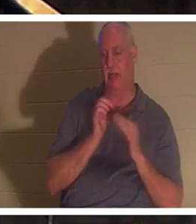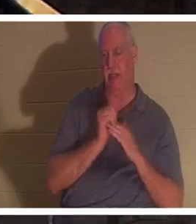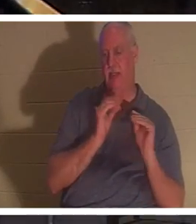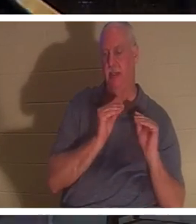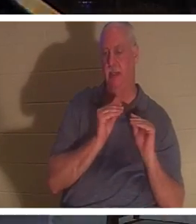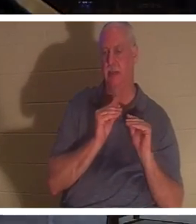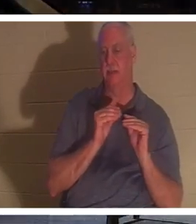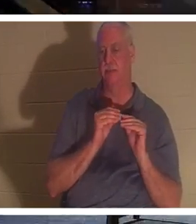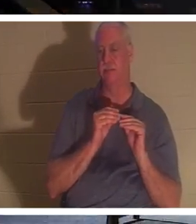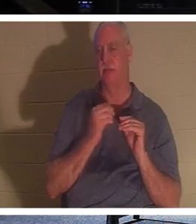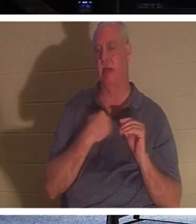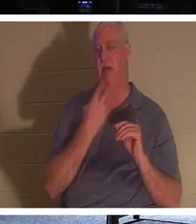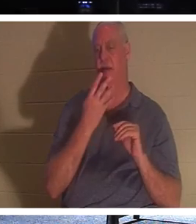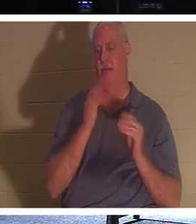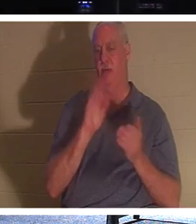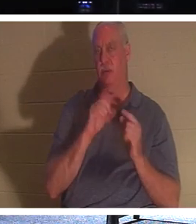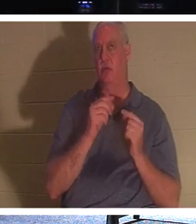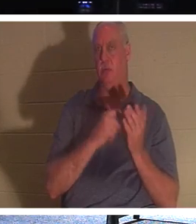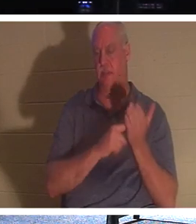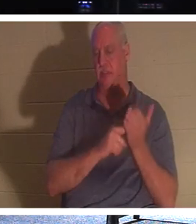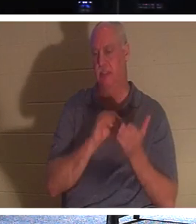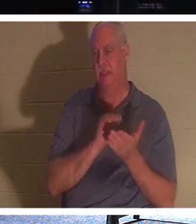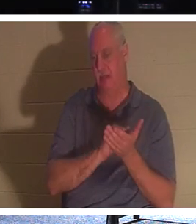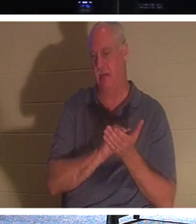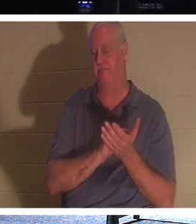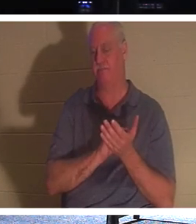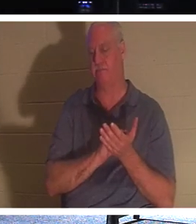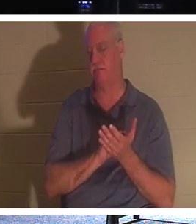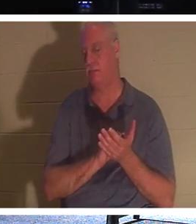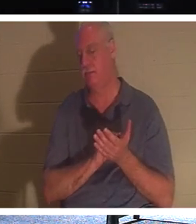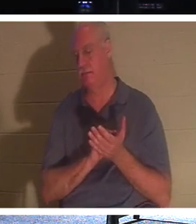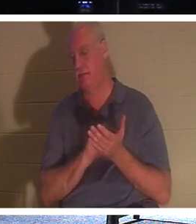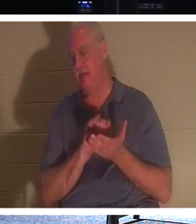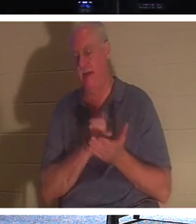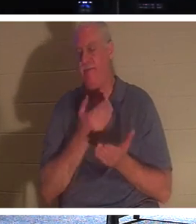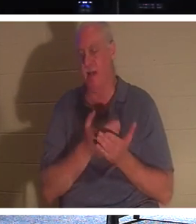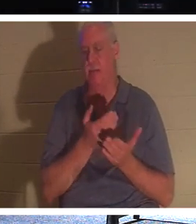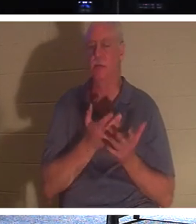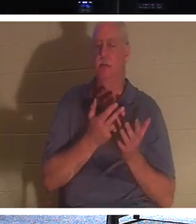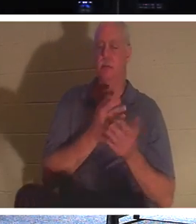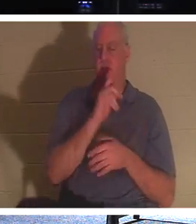四个小组，我们在周二和周四的小组中一直在讨论这个事实，